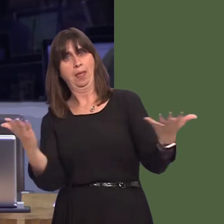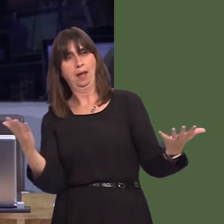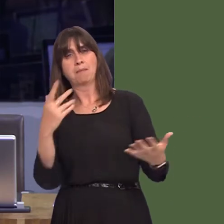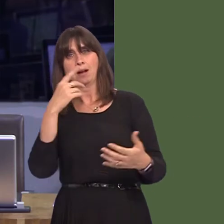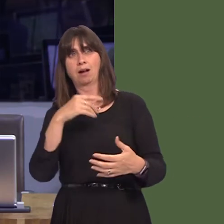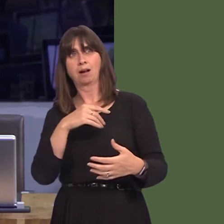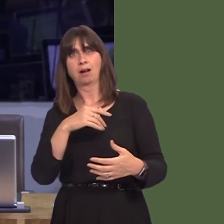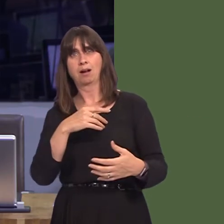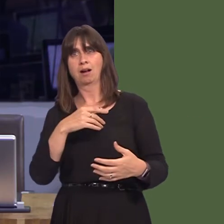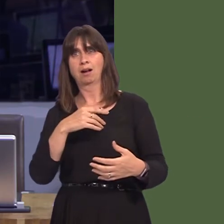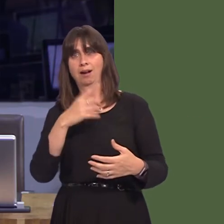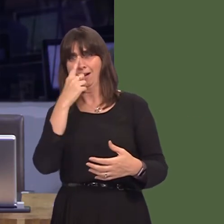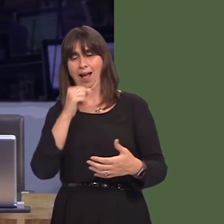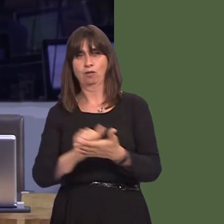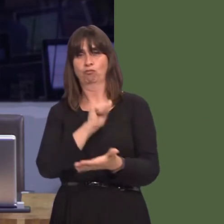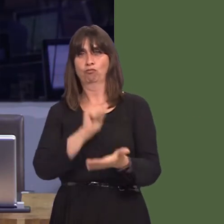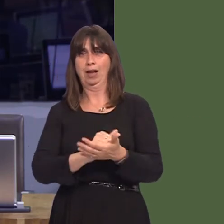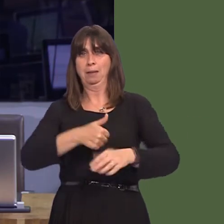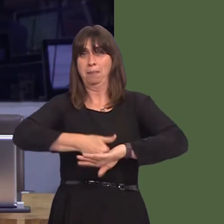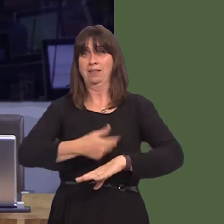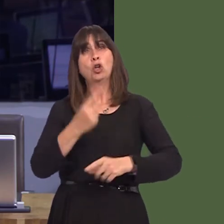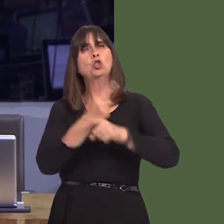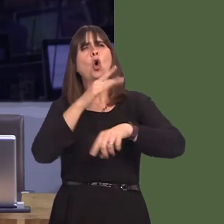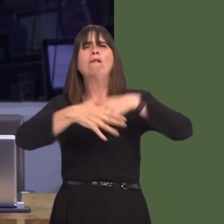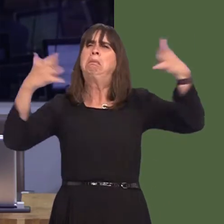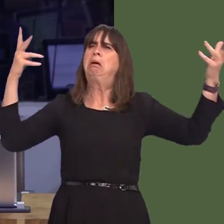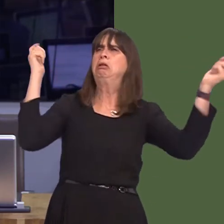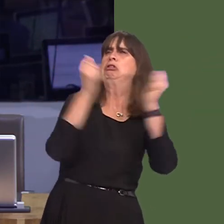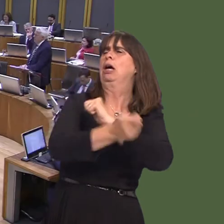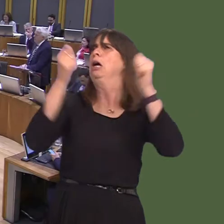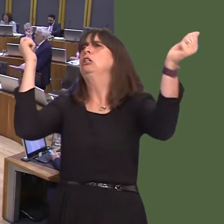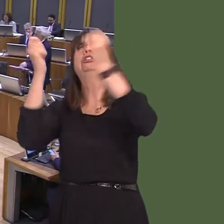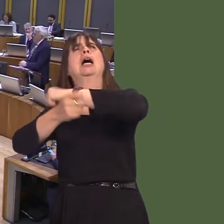sÙn am gestyll yn yr awyr fel ysbyty newydd? Carwyn Jones AM: Na, nid ydw i'n credu bod